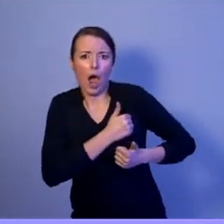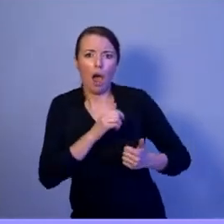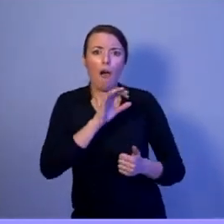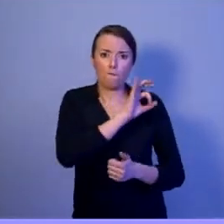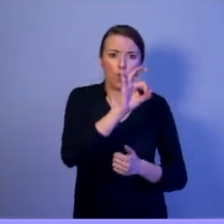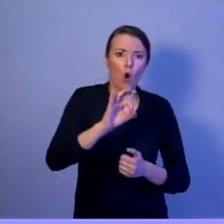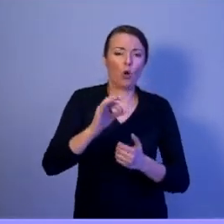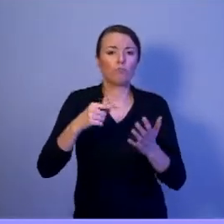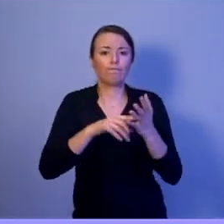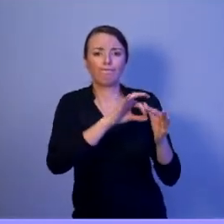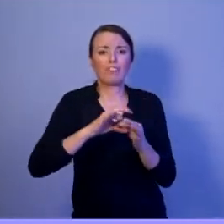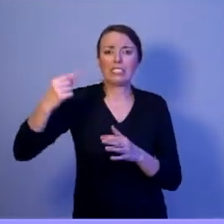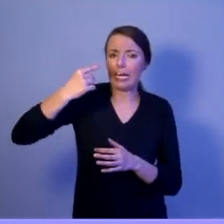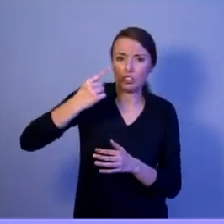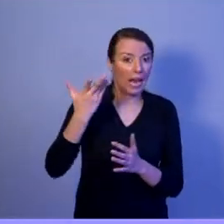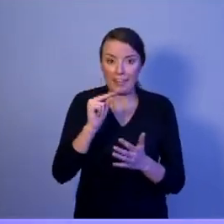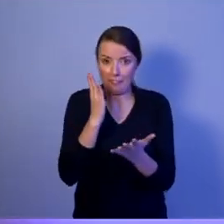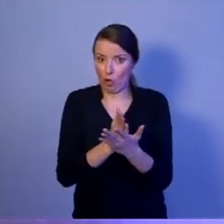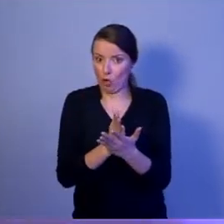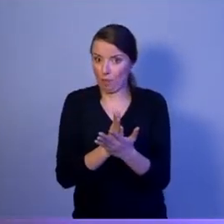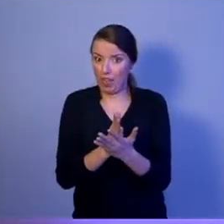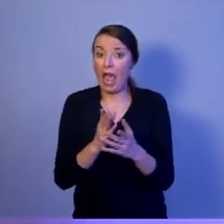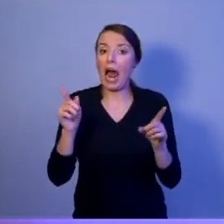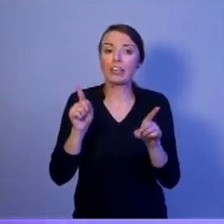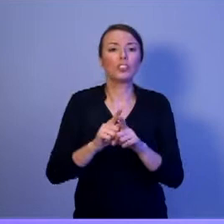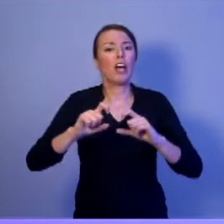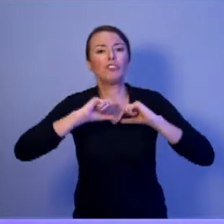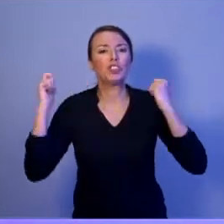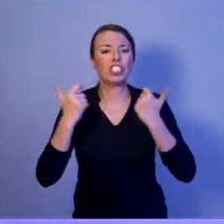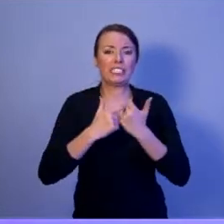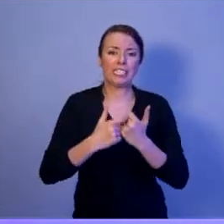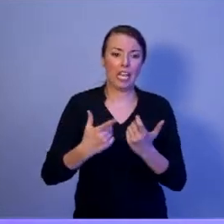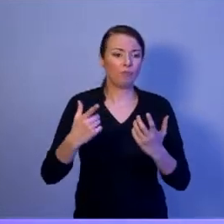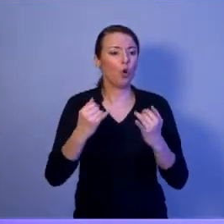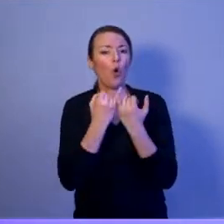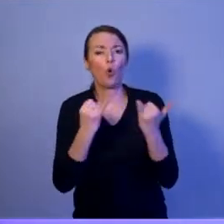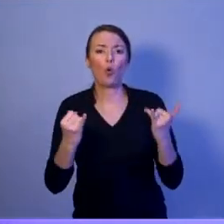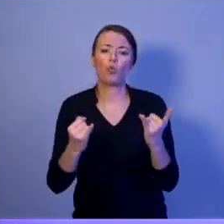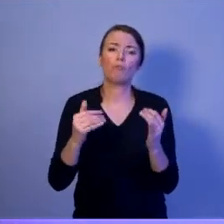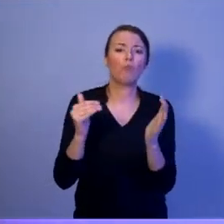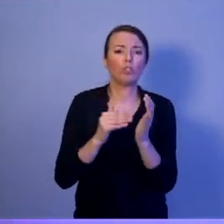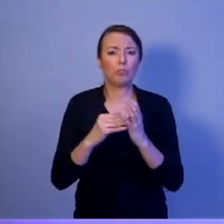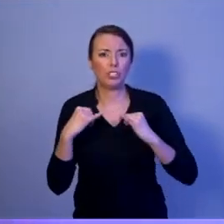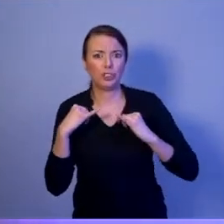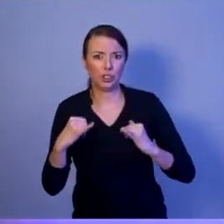wszystkimi dostępnymi środkami i siłami państwa. Więc bezpieczeństwo narodowe